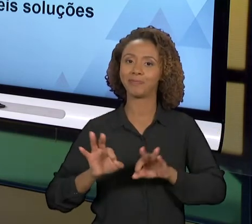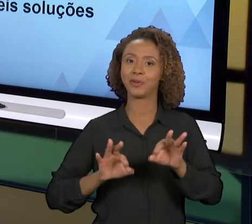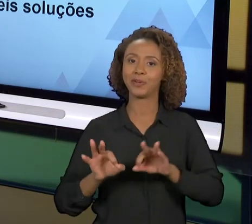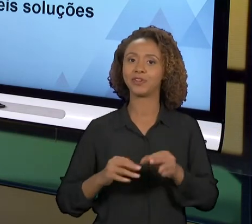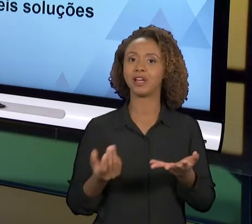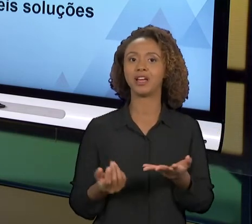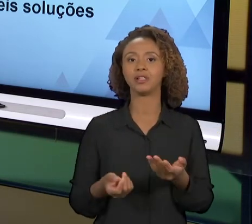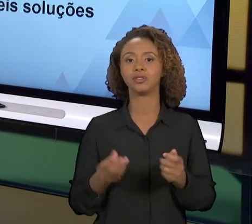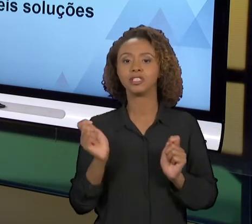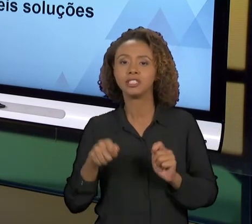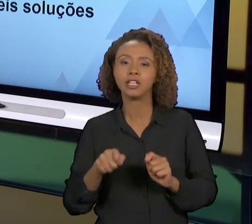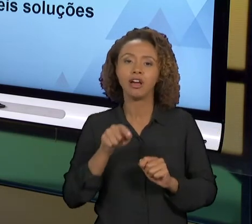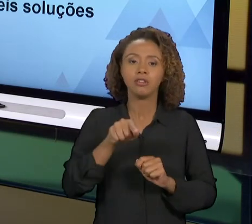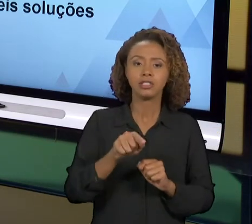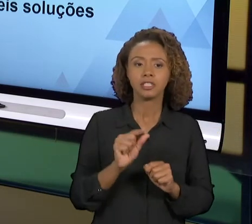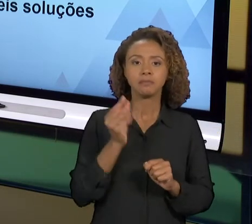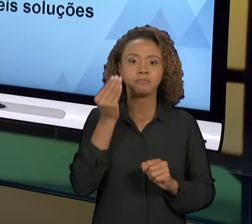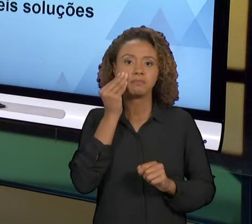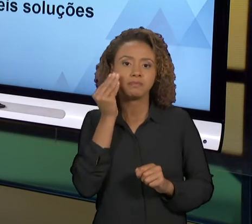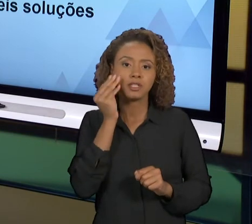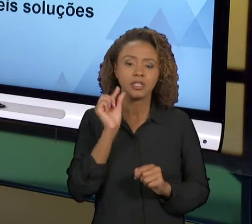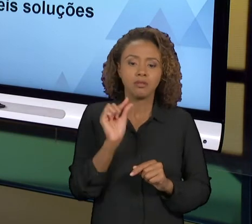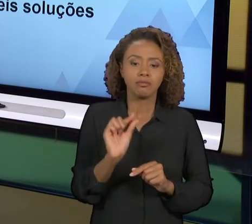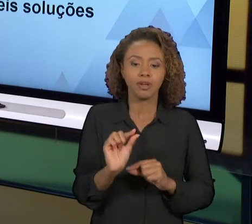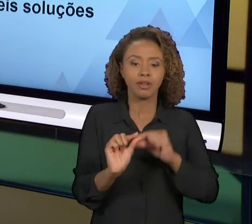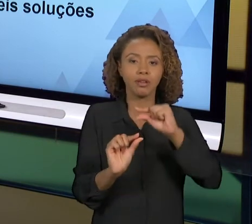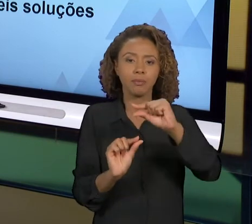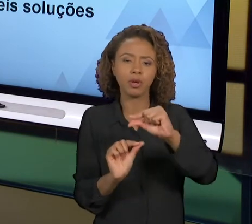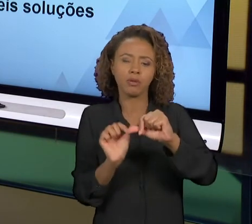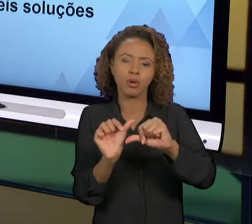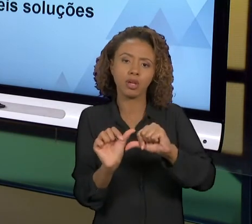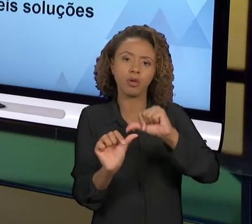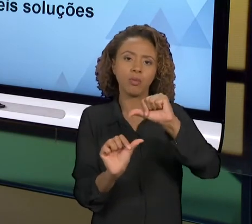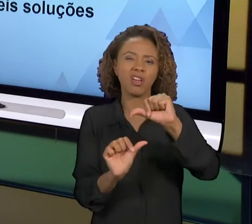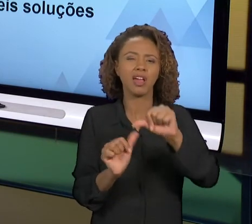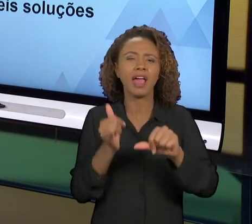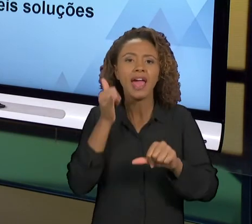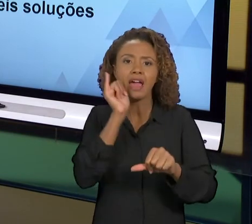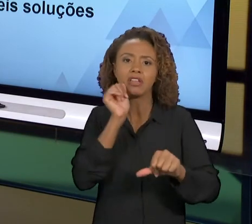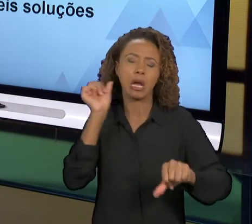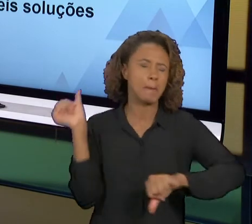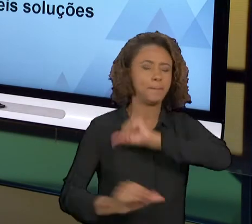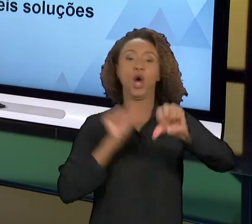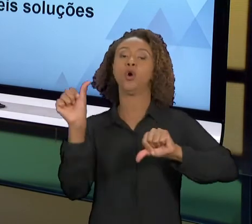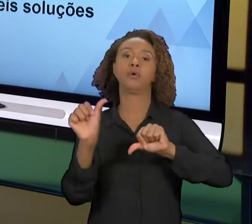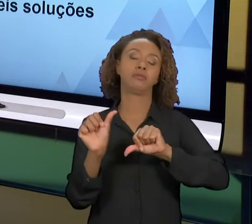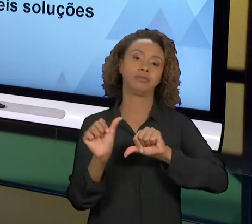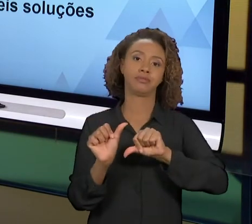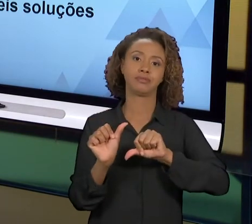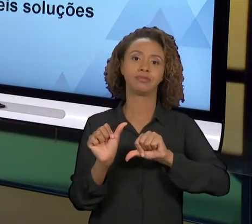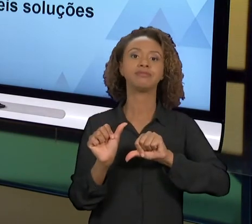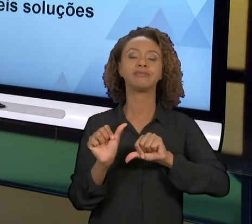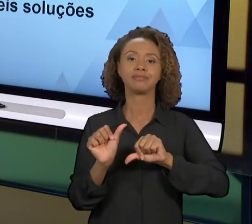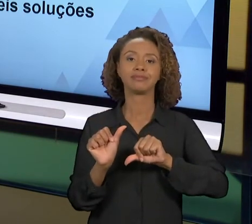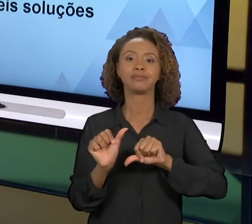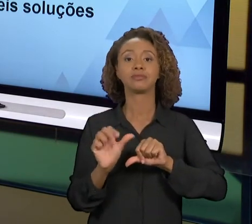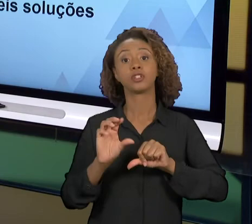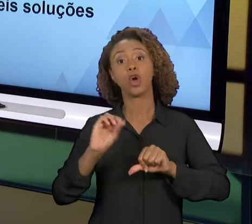PROPOSIÇÕES COM MUDANÇAS NÃO TÃO BRUSCAS, OU VÁRIAS MUDANÇAS PEQUENAS QUE AO AFINAL VÃO DAR